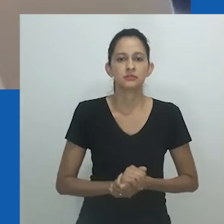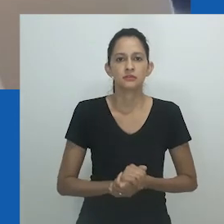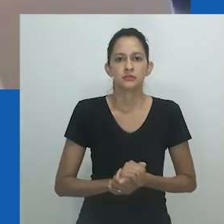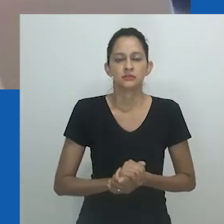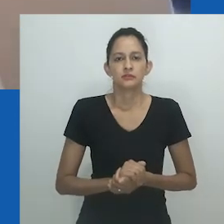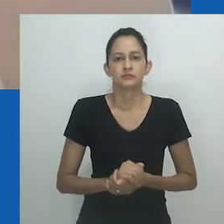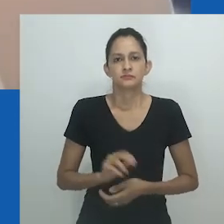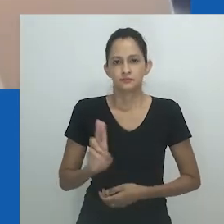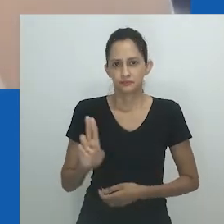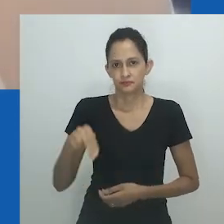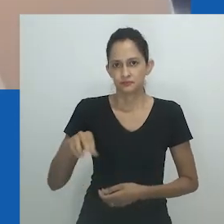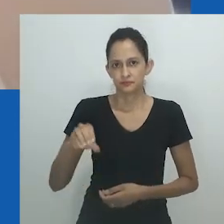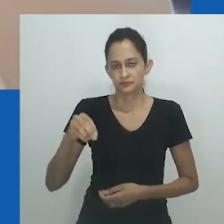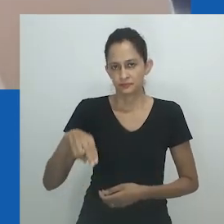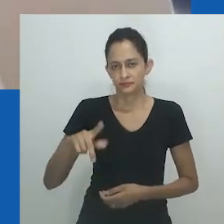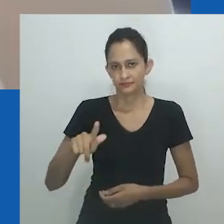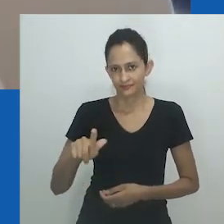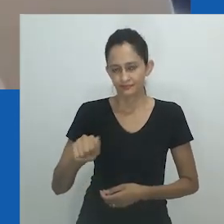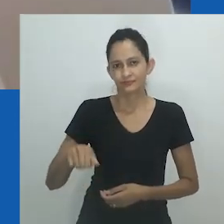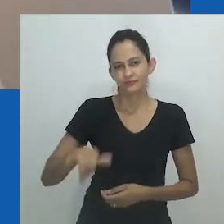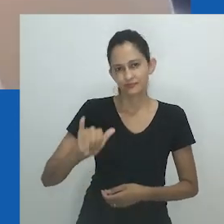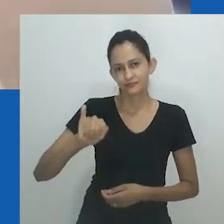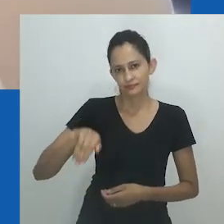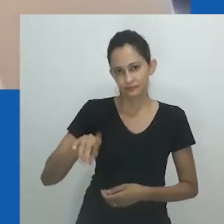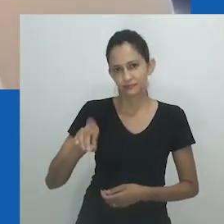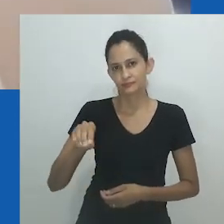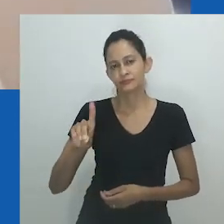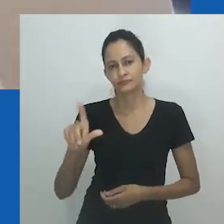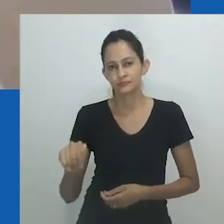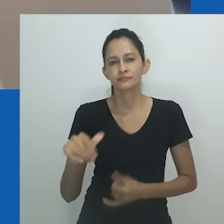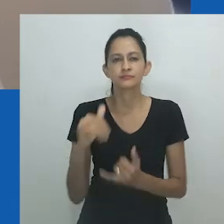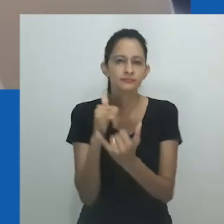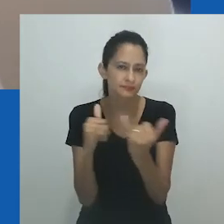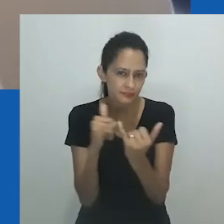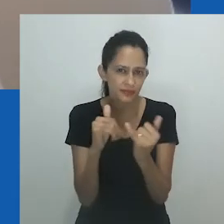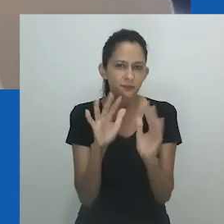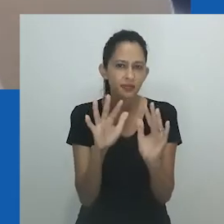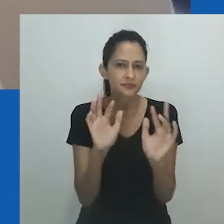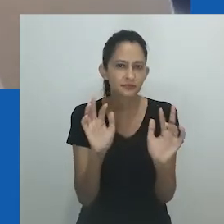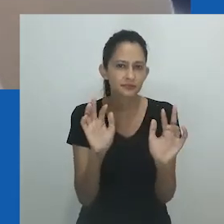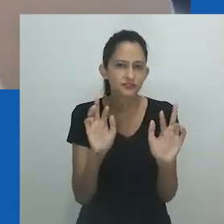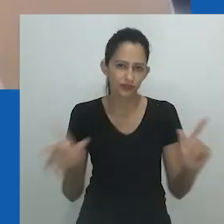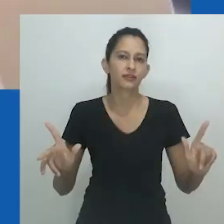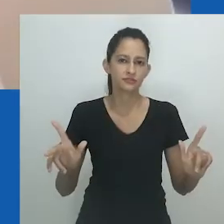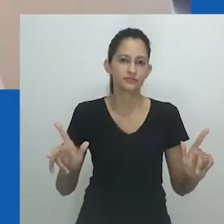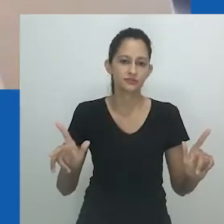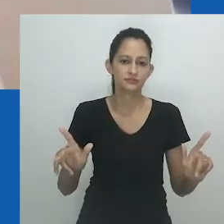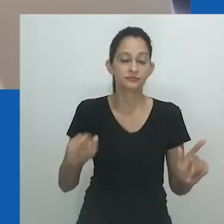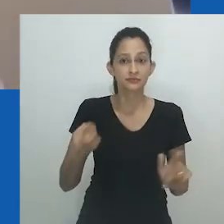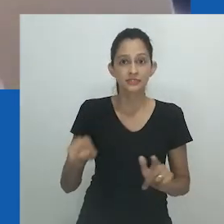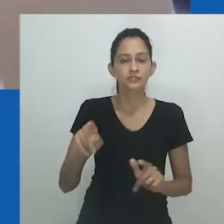Nongayindoda existe além dos limites do gênero. Em seu enquadramento, nongayindoda é ilimitado e sua forma maleável.